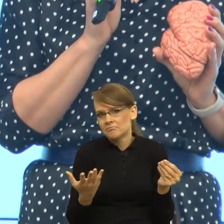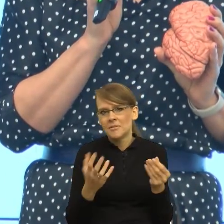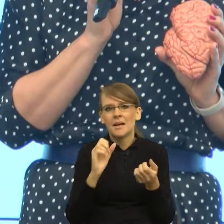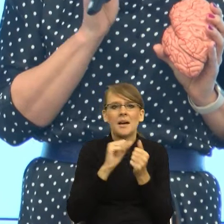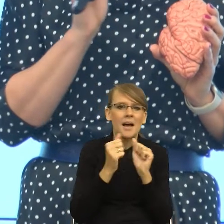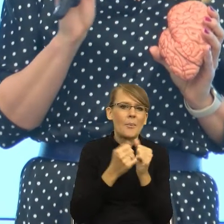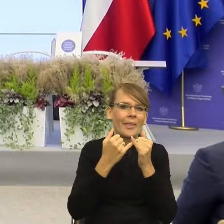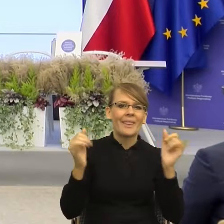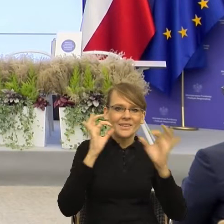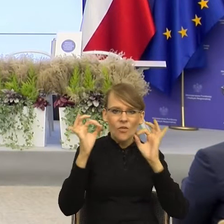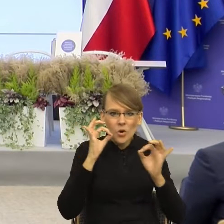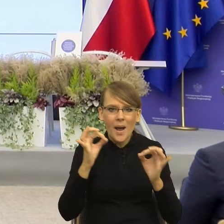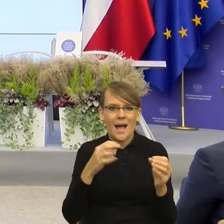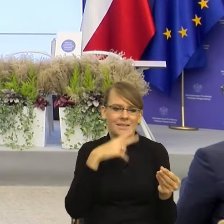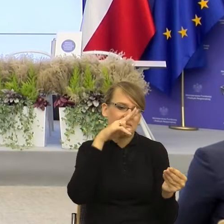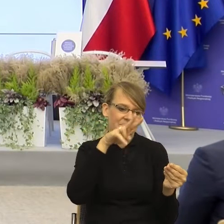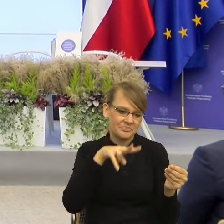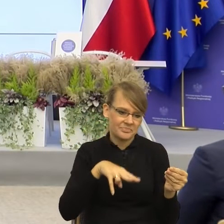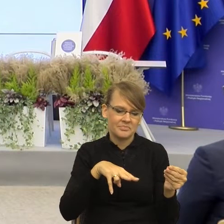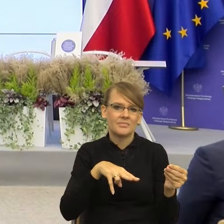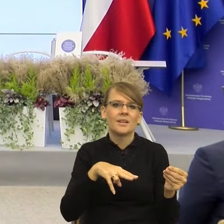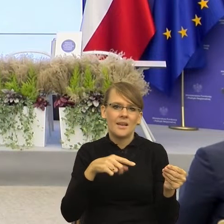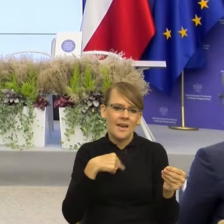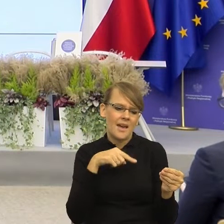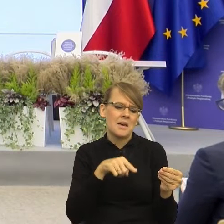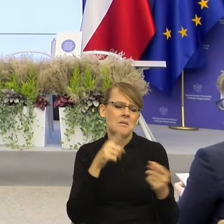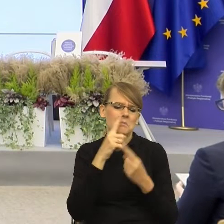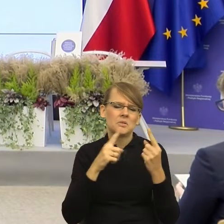racjonalnie patrzymy, co tam się wydarza. I gdyby na tym